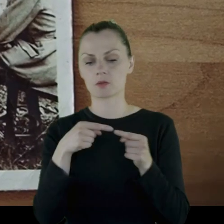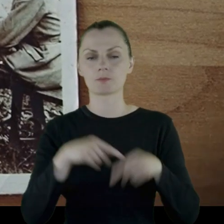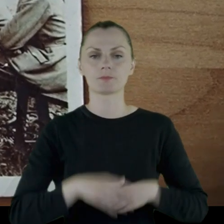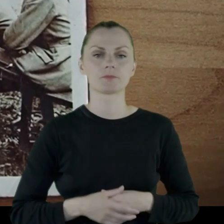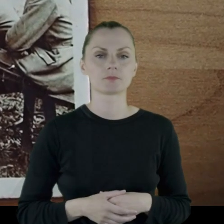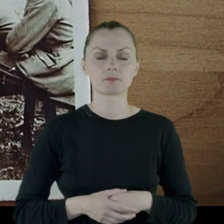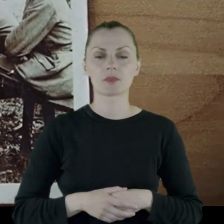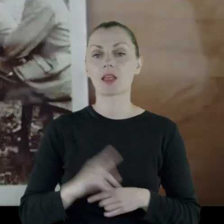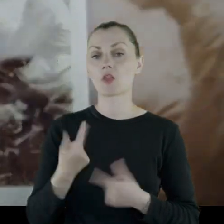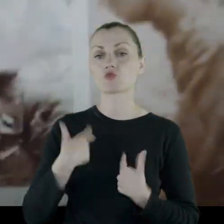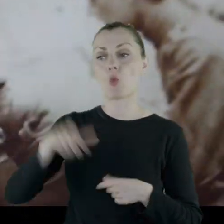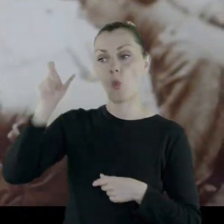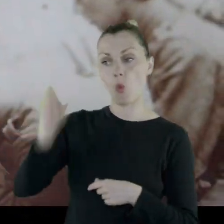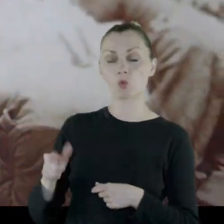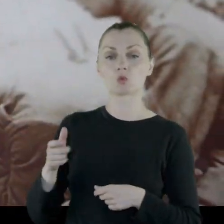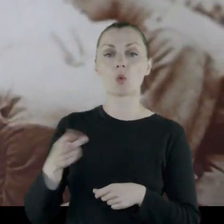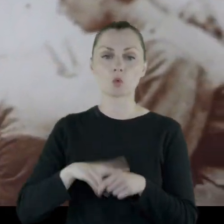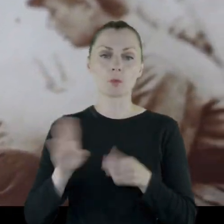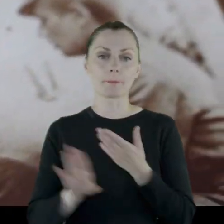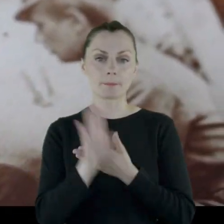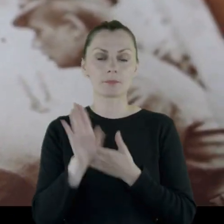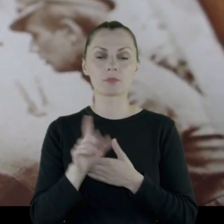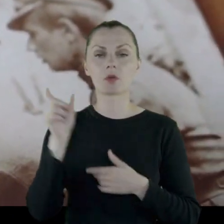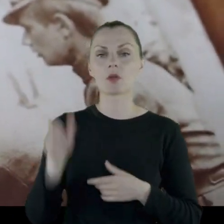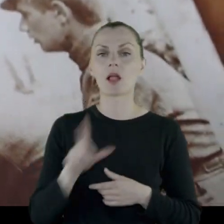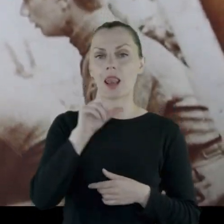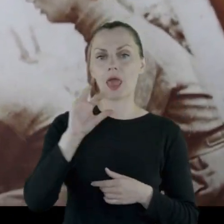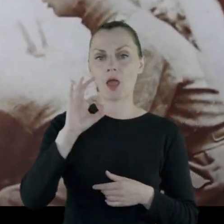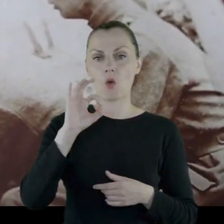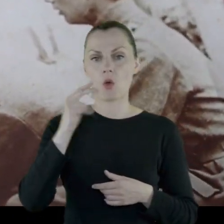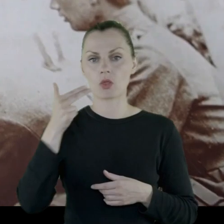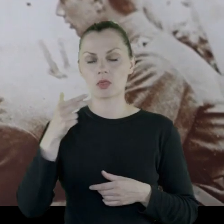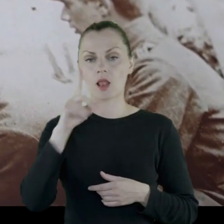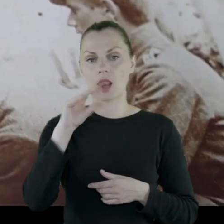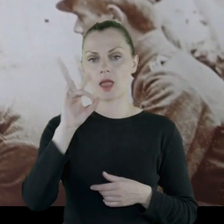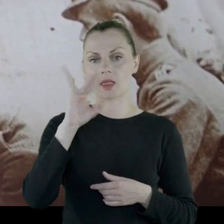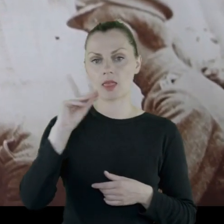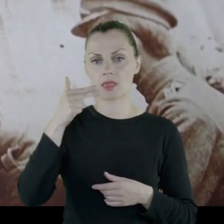Jedną z postaci, którą prezentujemy jest postać Leona Legiejki